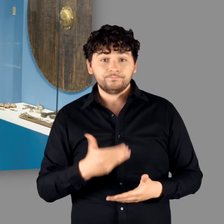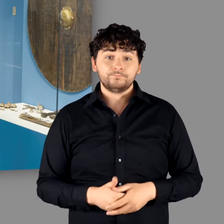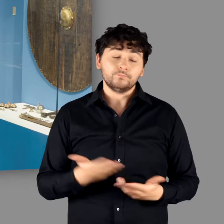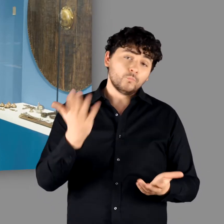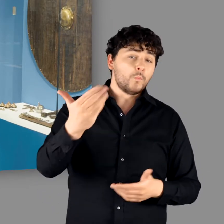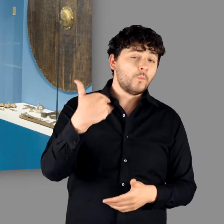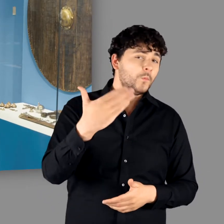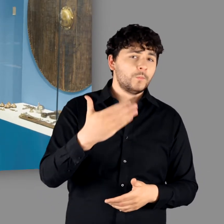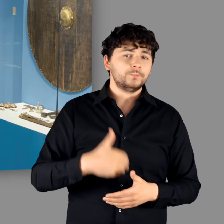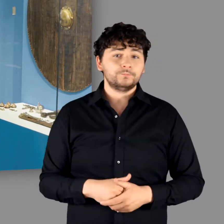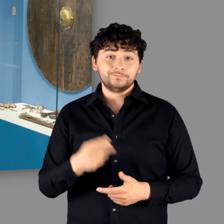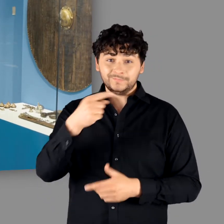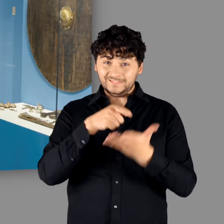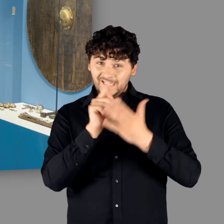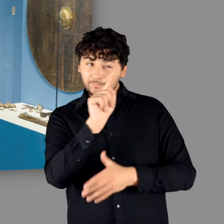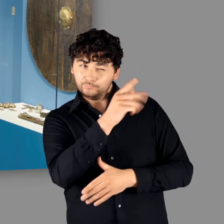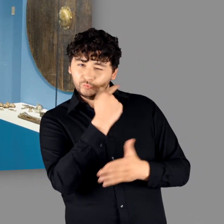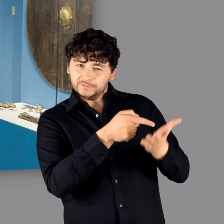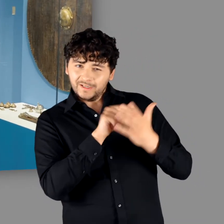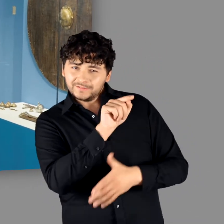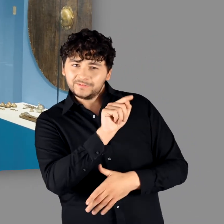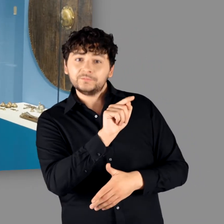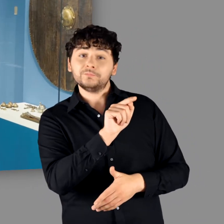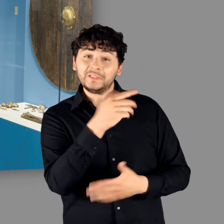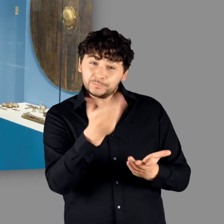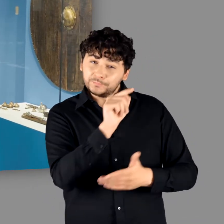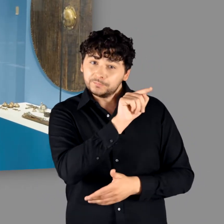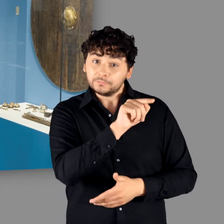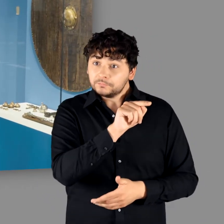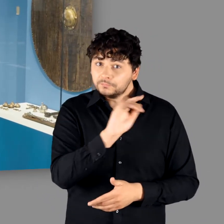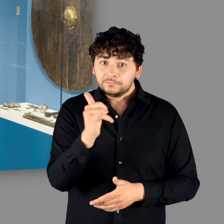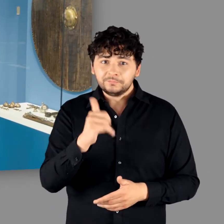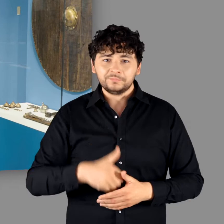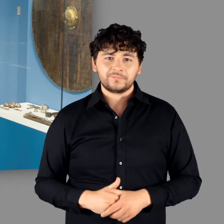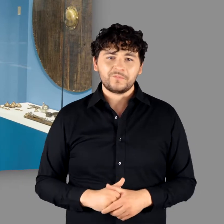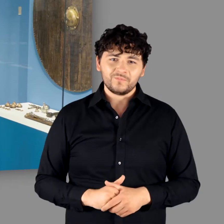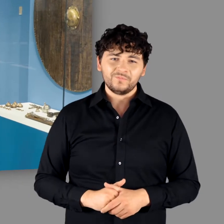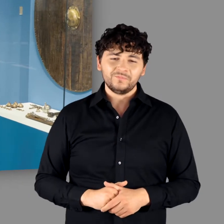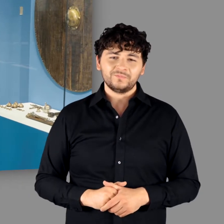"Ihr habt auch noch den prächtigen Schildbuckel aus Kommern. Der zeigt das auch." "Ja genau. Der ist hinten in der Ausstellung." "Ja genau."